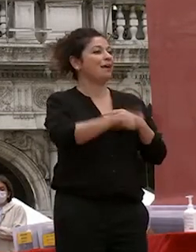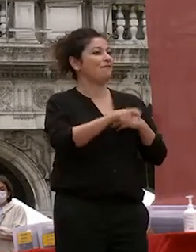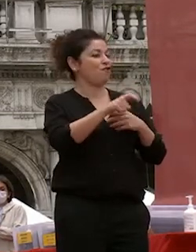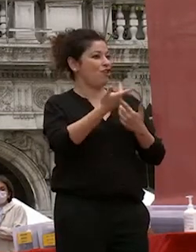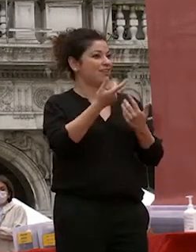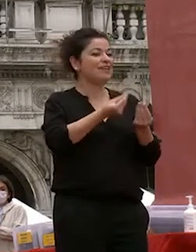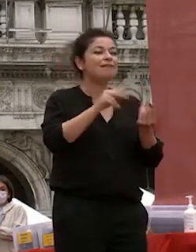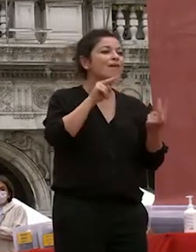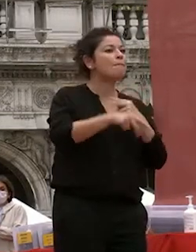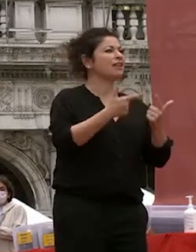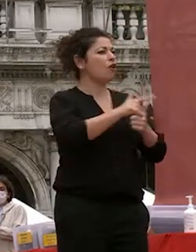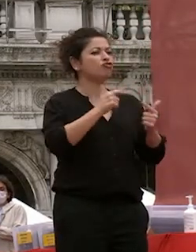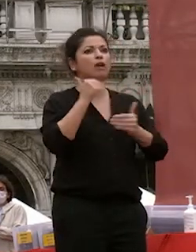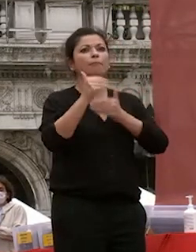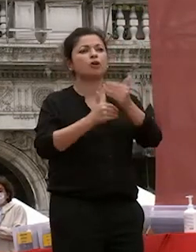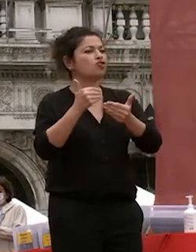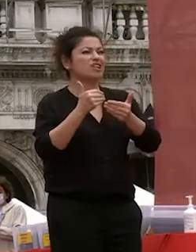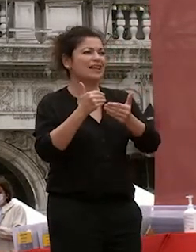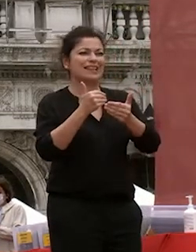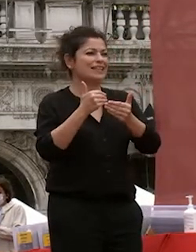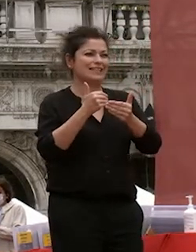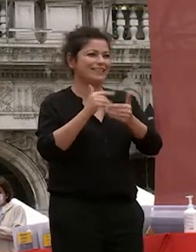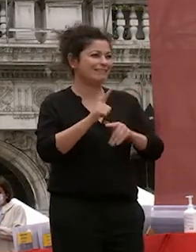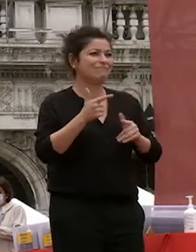nulla procede lo stesso vale per lo studio e per la capacità nostra di